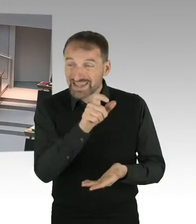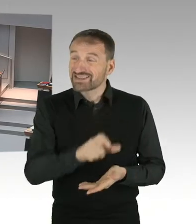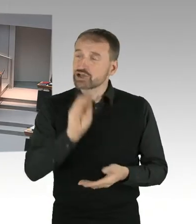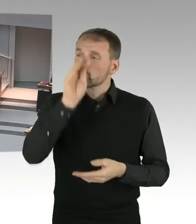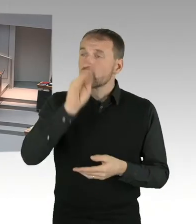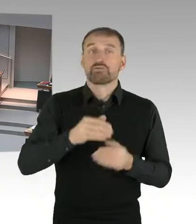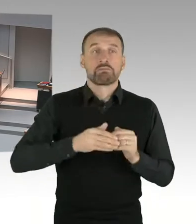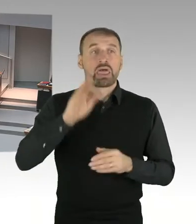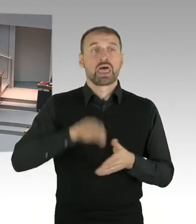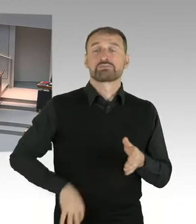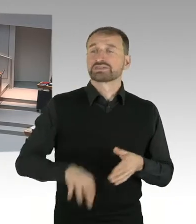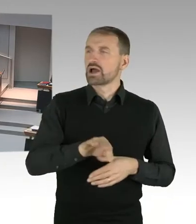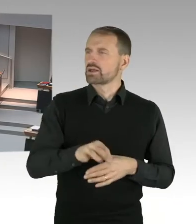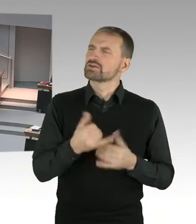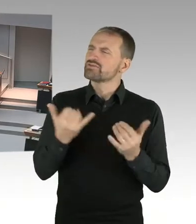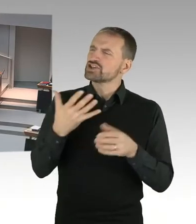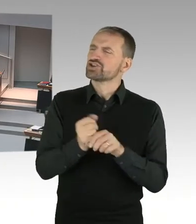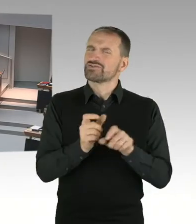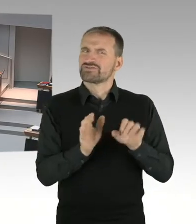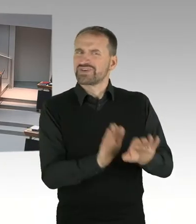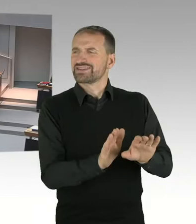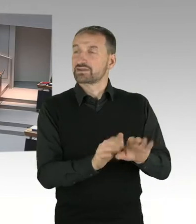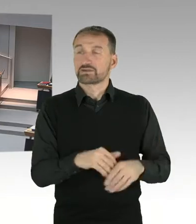(Präsidium) Für den Senat hat das Wort Herr Senator Kollatz, bitteschön.